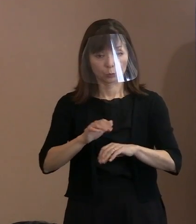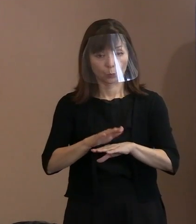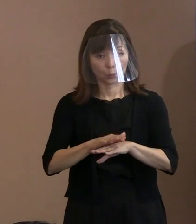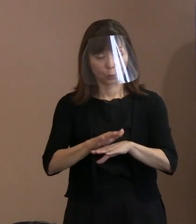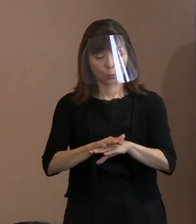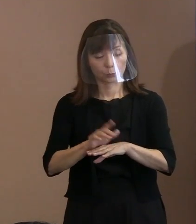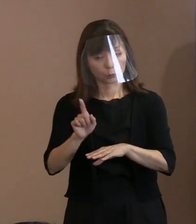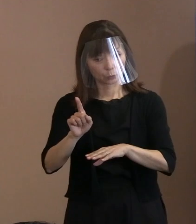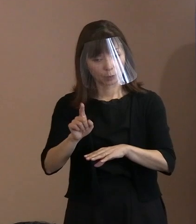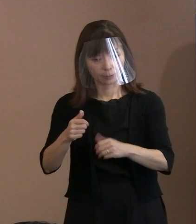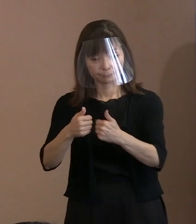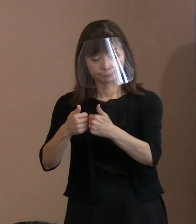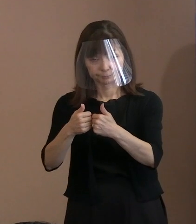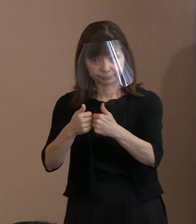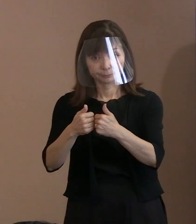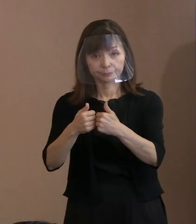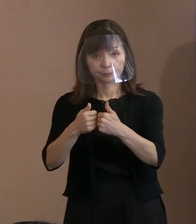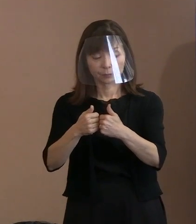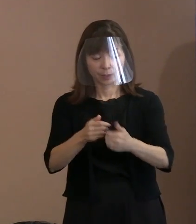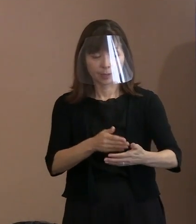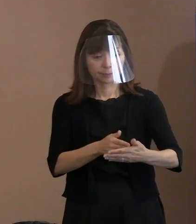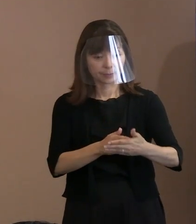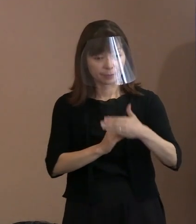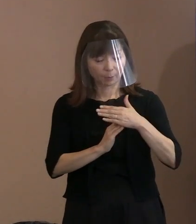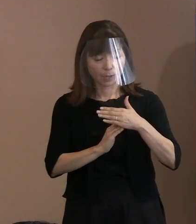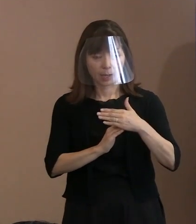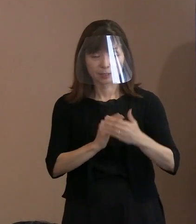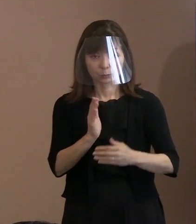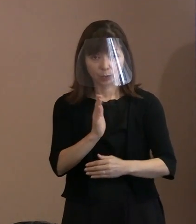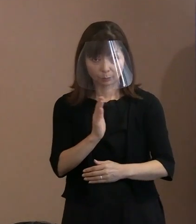｢ネバーギブアップ｣の言葉は 多くの方に知られているので､